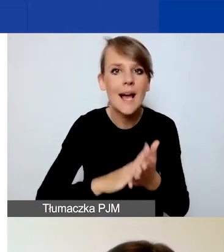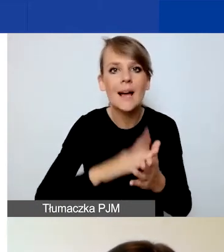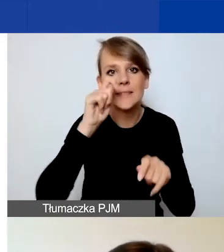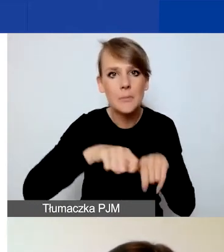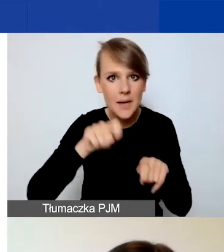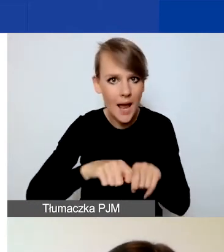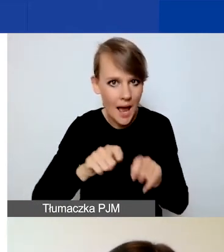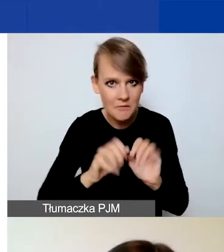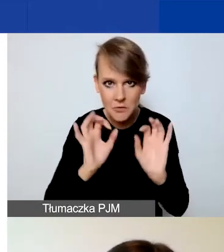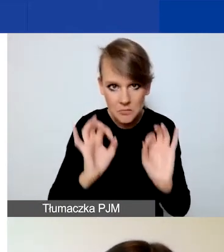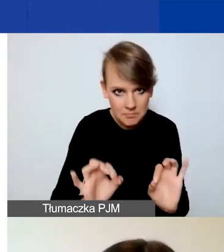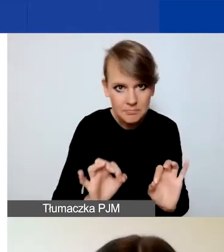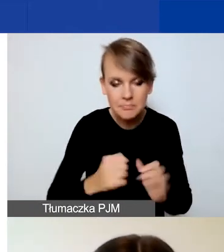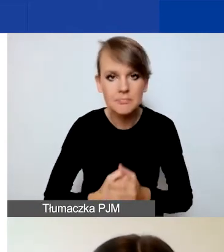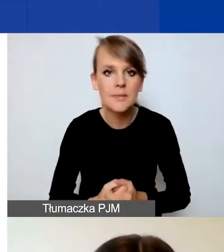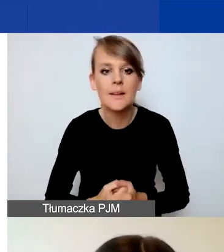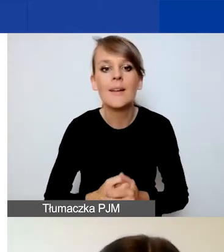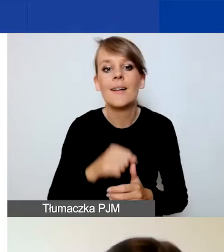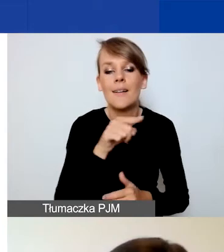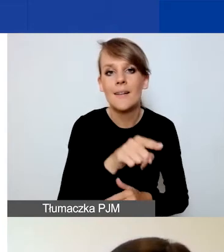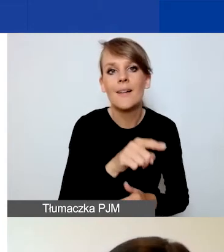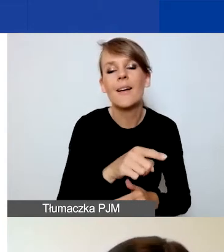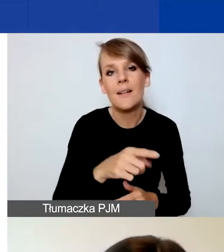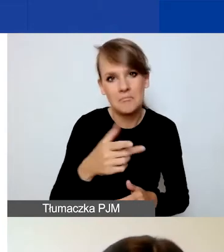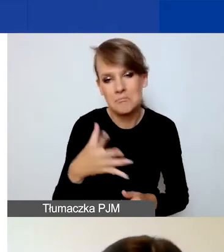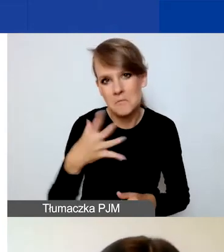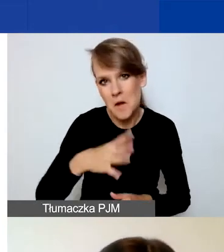I tutaj zachęcam do korzystania z tego przycisku.